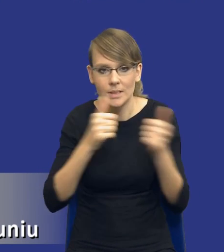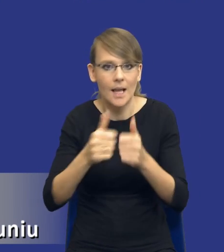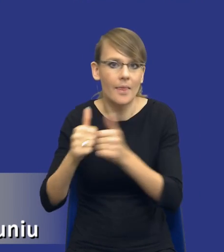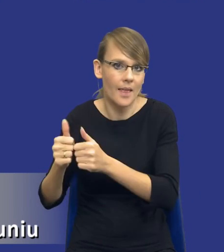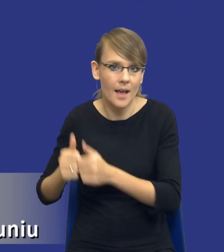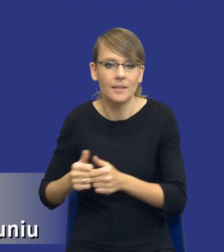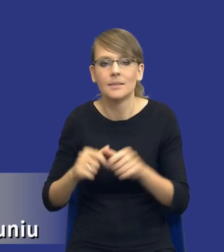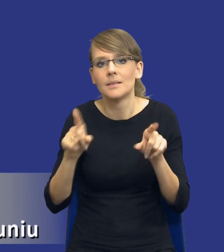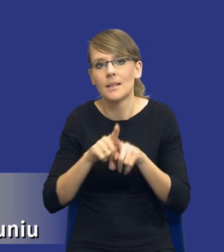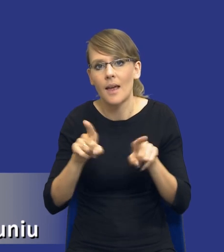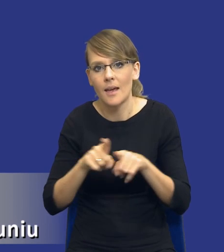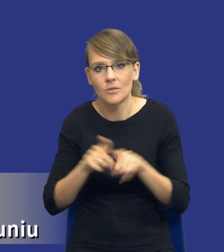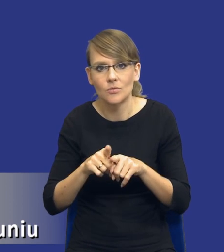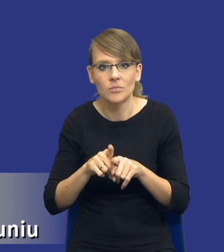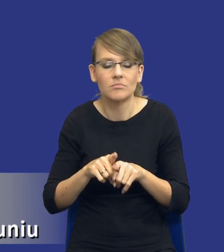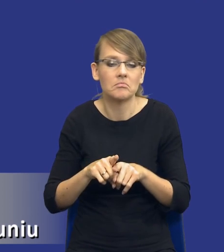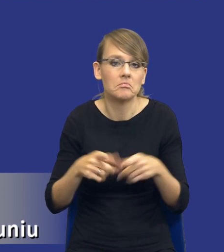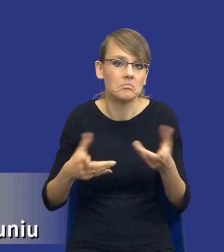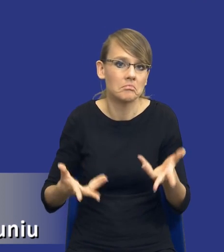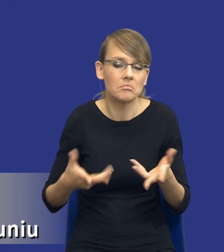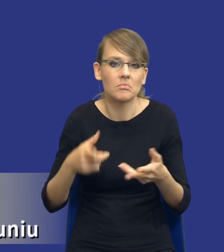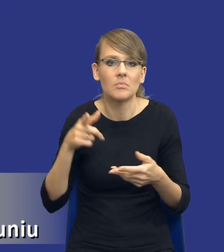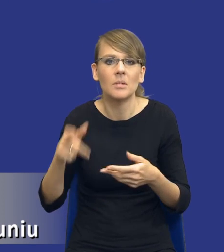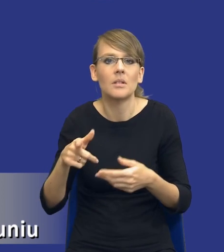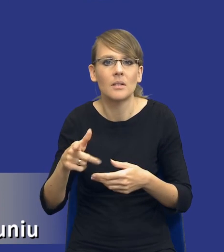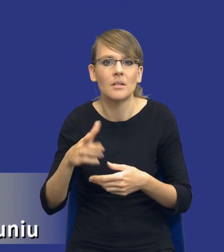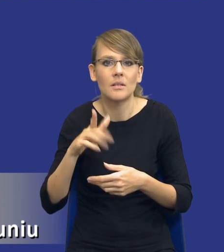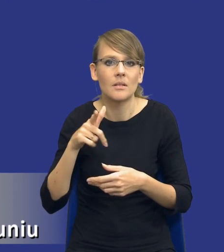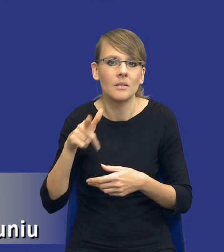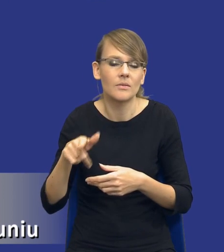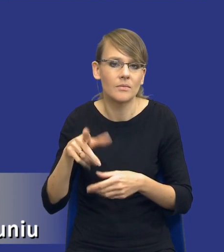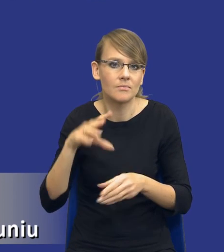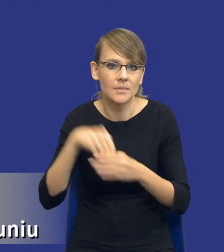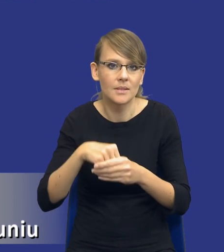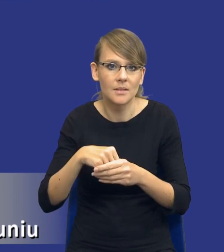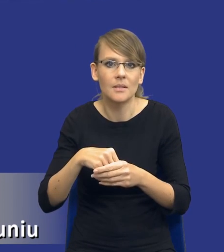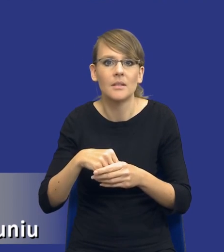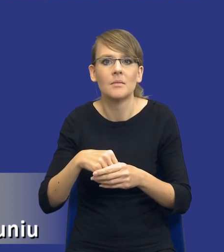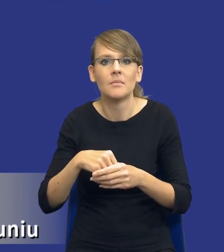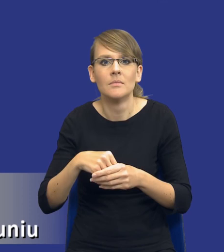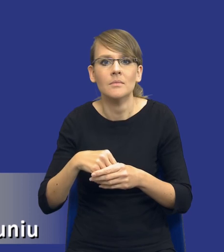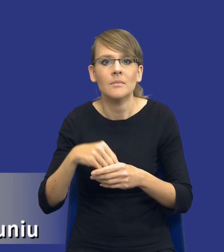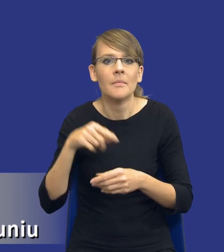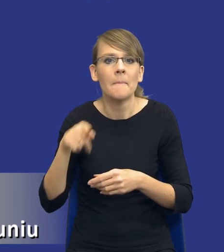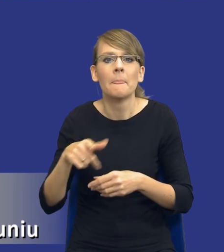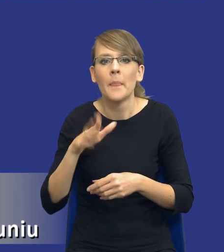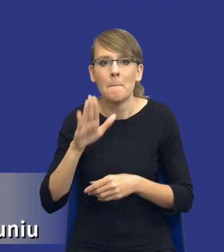To jest kwestia tego, że właśnie mamy nie, niedostatecznie